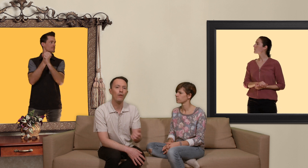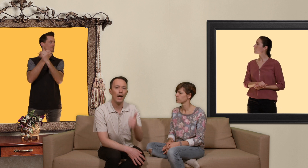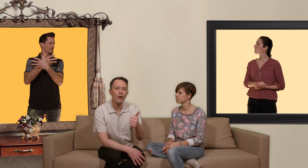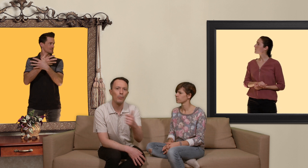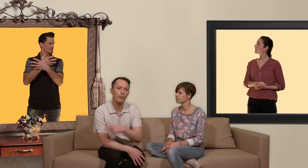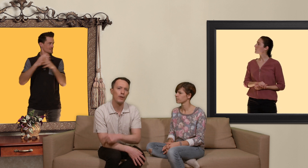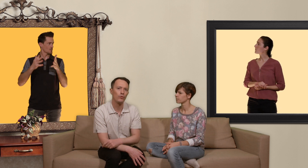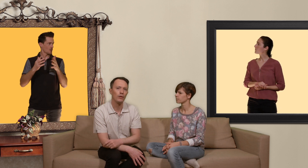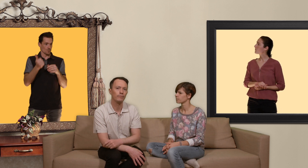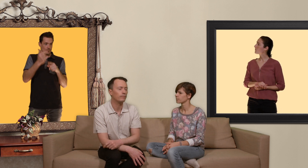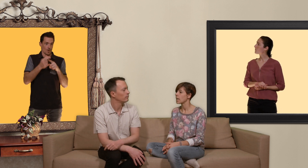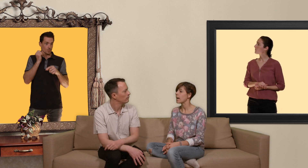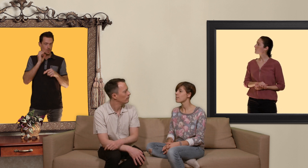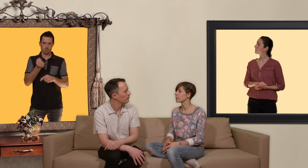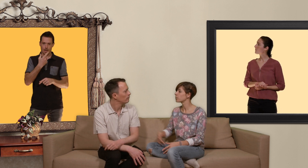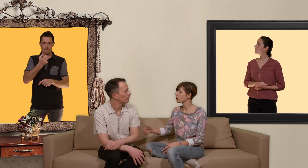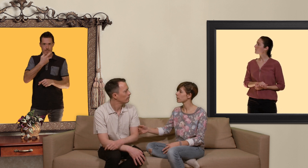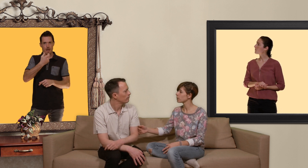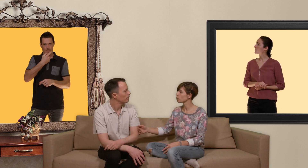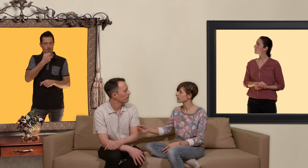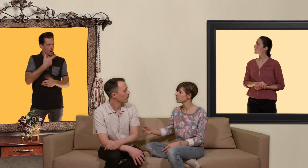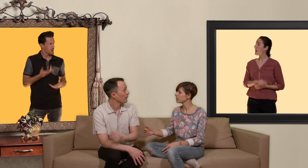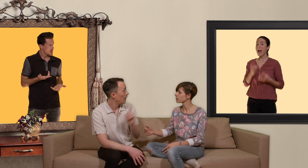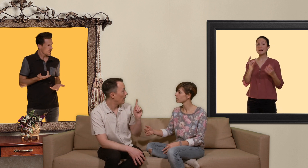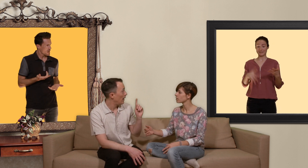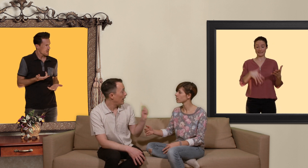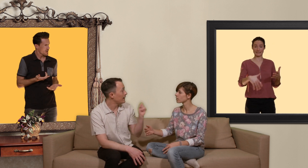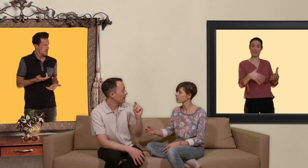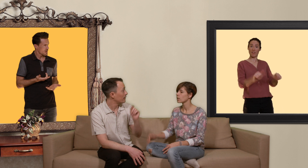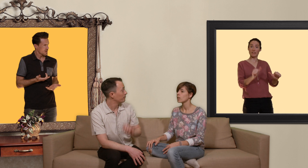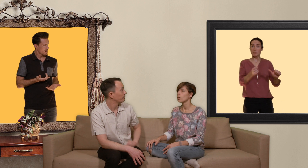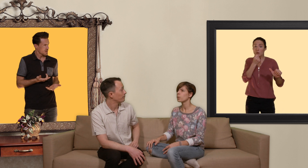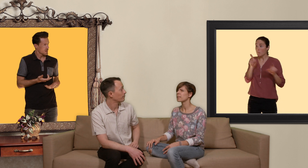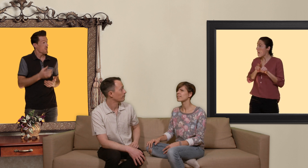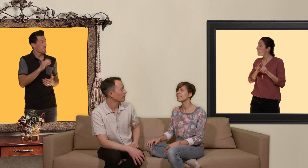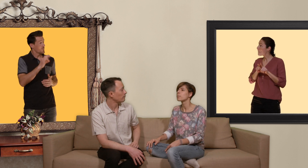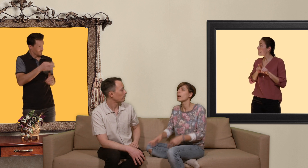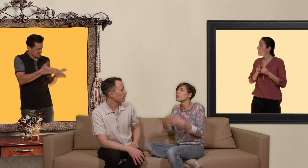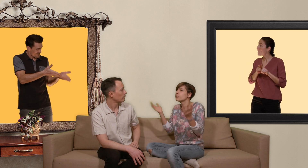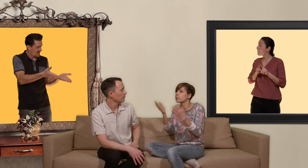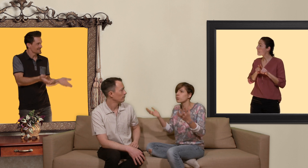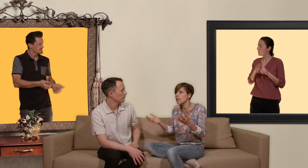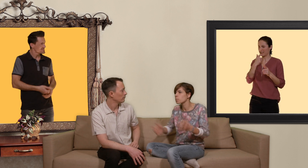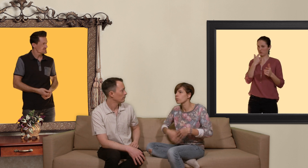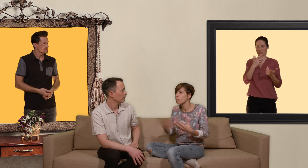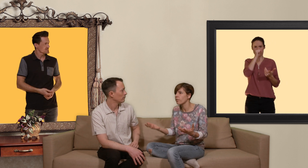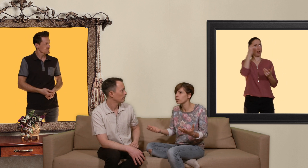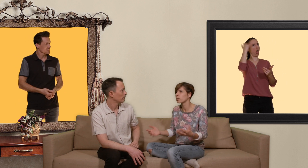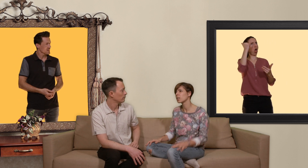un comprimé par jour. ah mais un petit peu comme la pilule contraceptive. exact! oui mais si t'es pas un fou fou du sexe et que tu veux pas en faire tous les week-ends